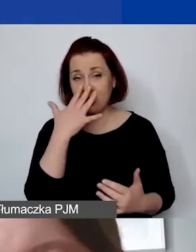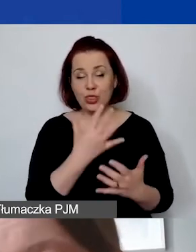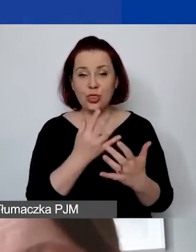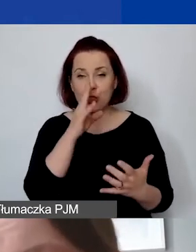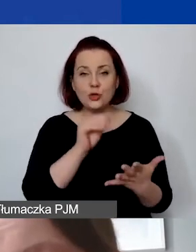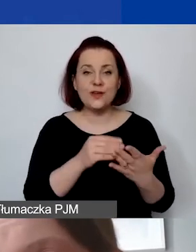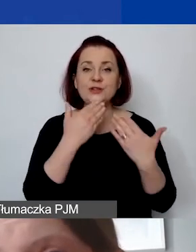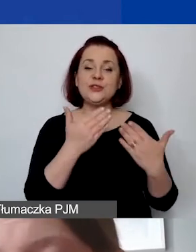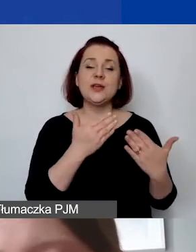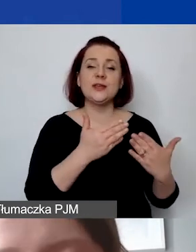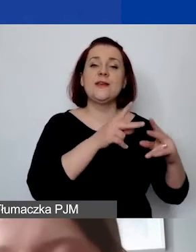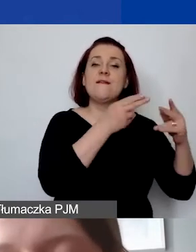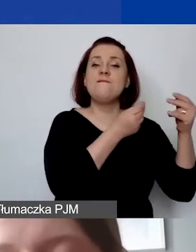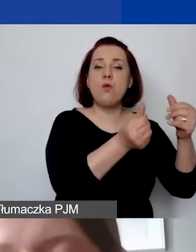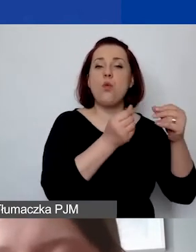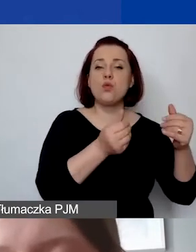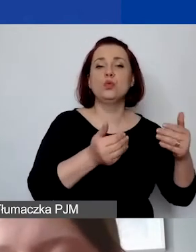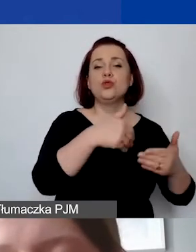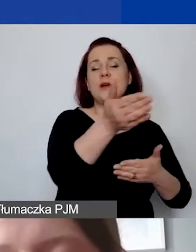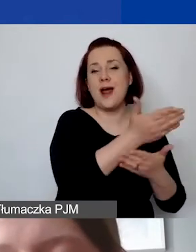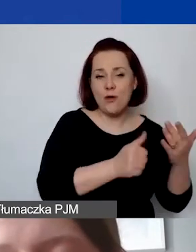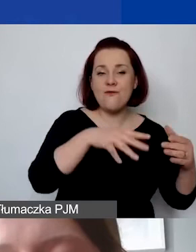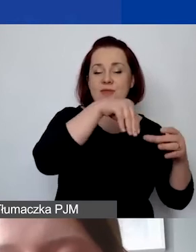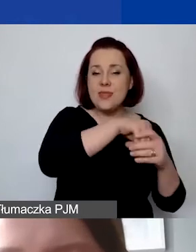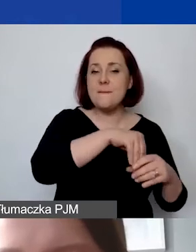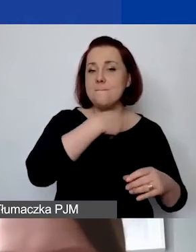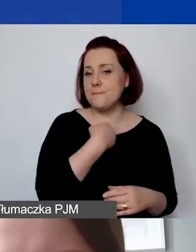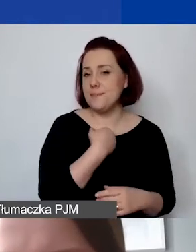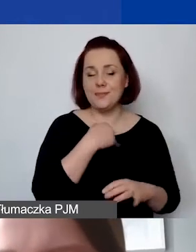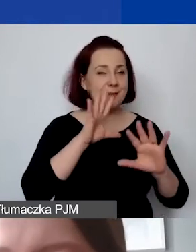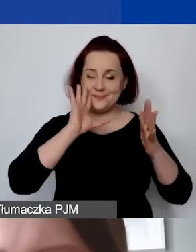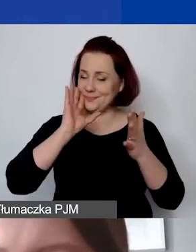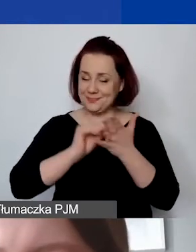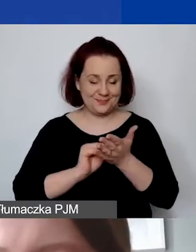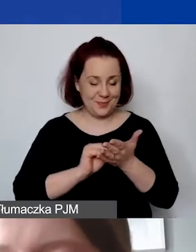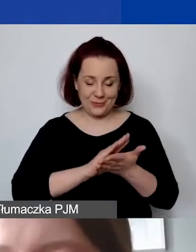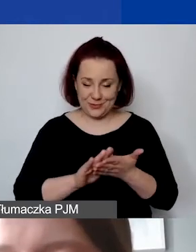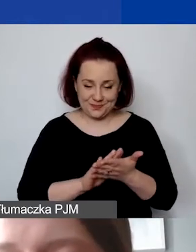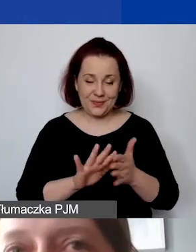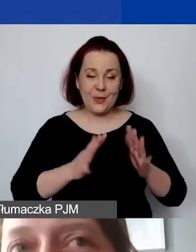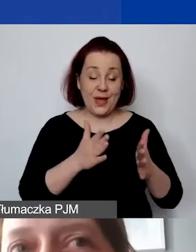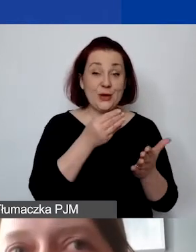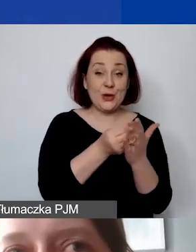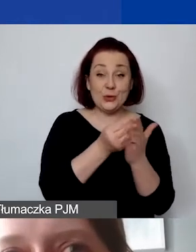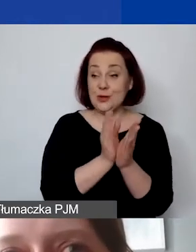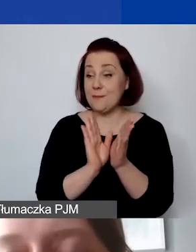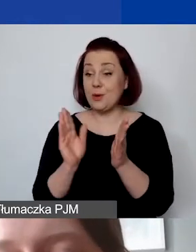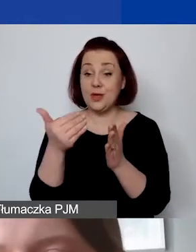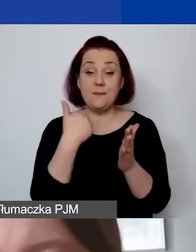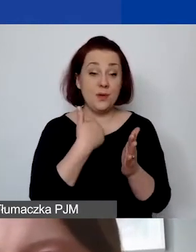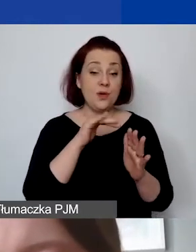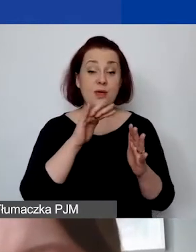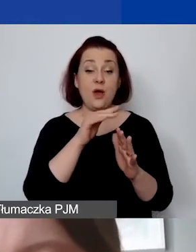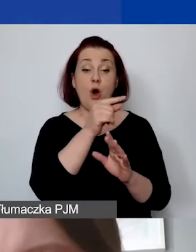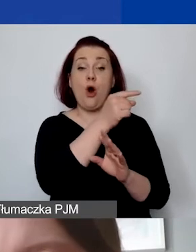tam koszty pośrednie były liczone od całkowitej sumy kosztów personelu